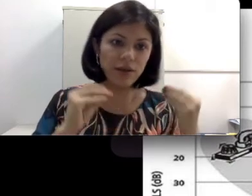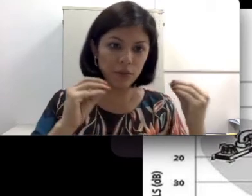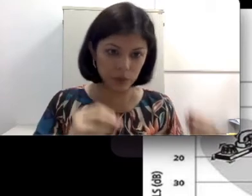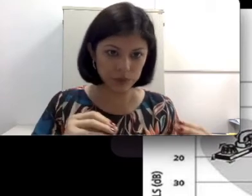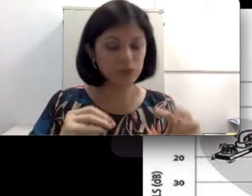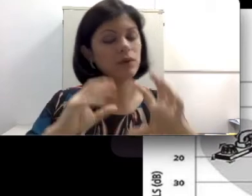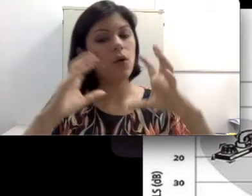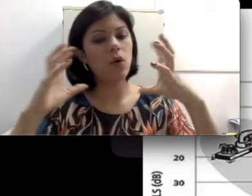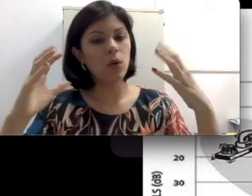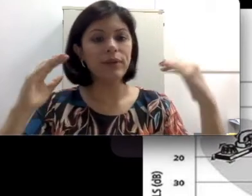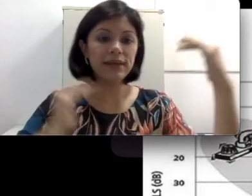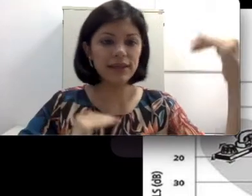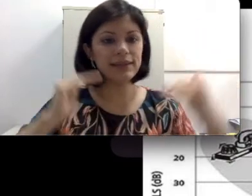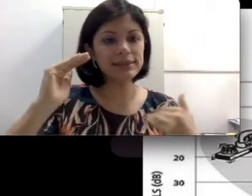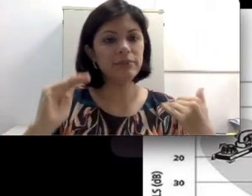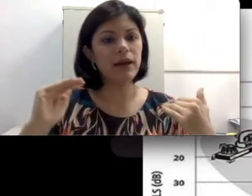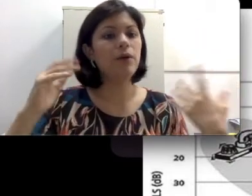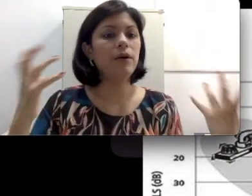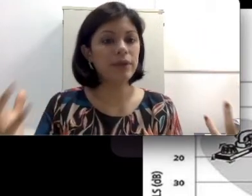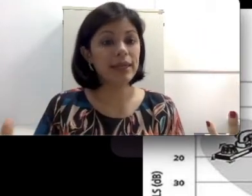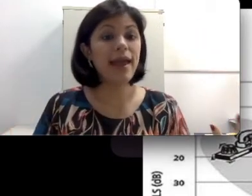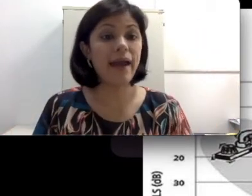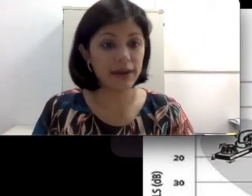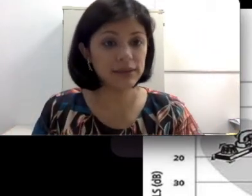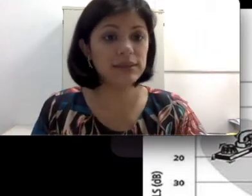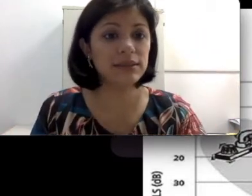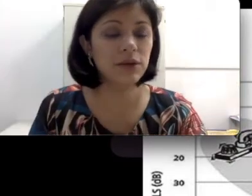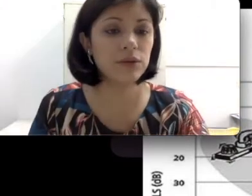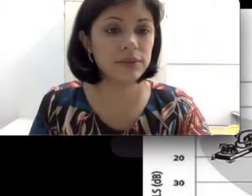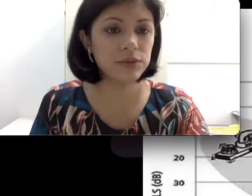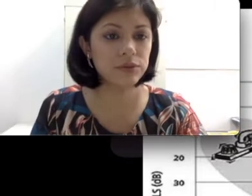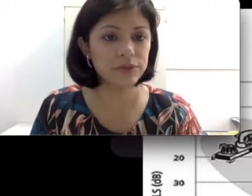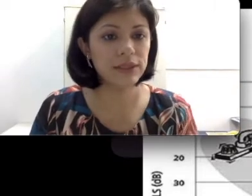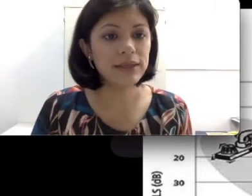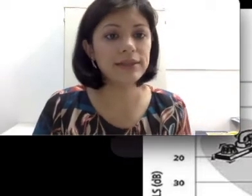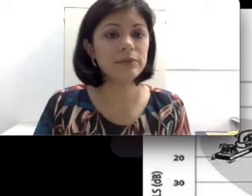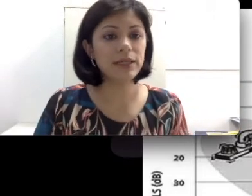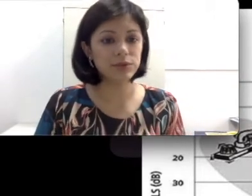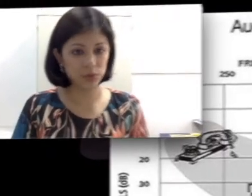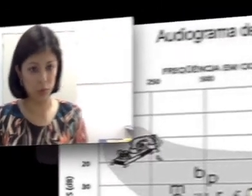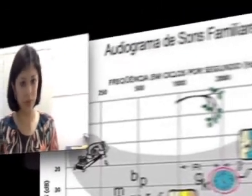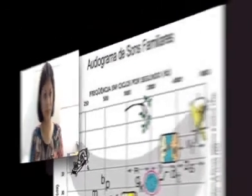ouço ou em que decibel ou em que Hertz eu consigo ouvir determinados sons?